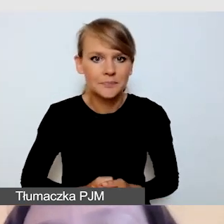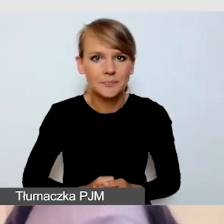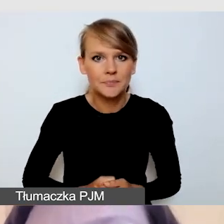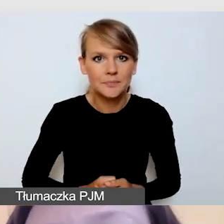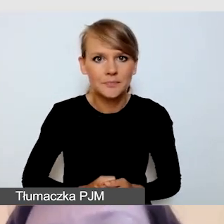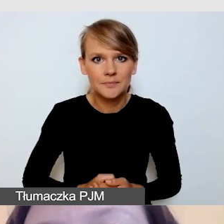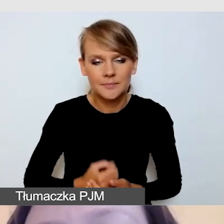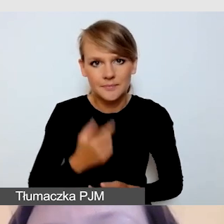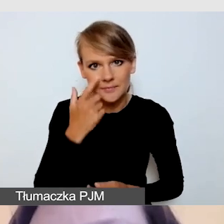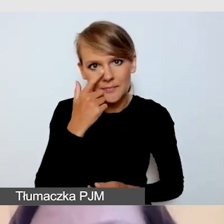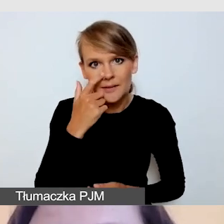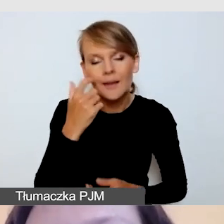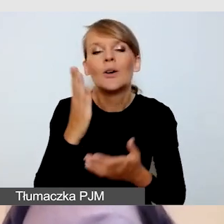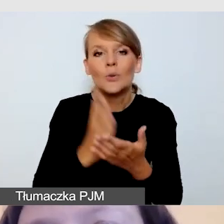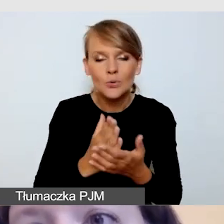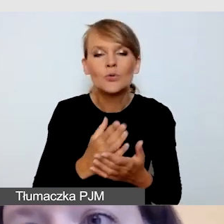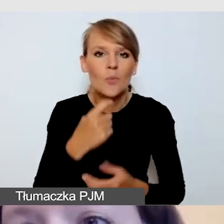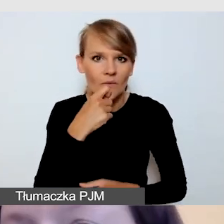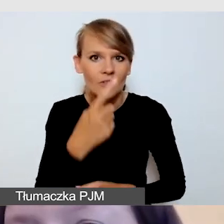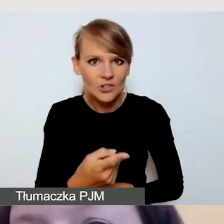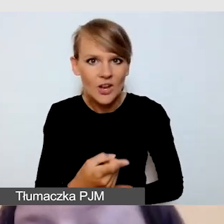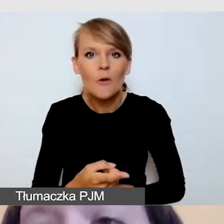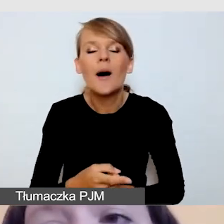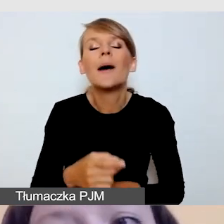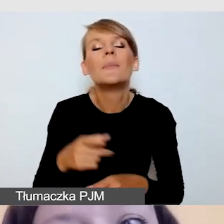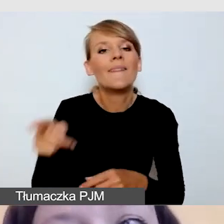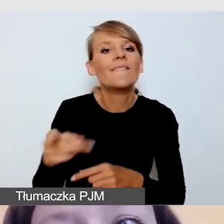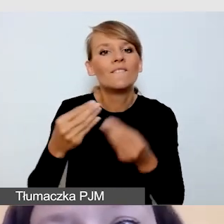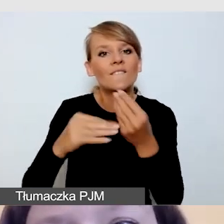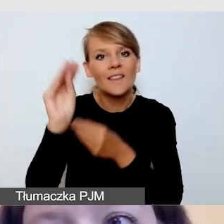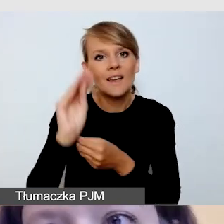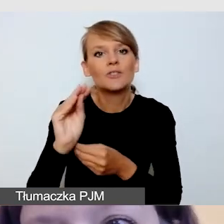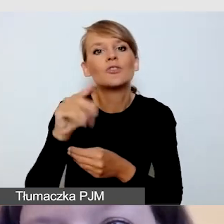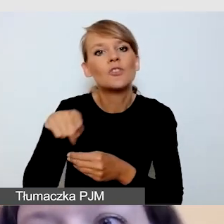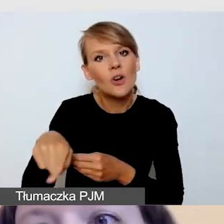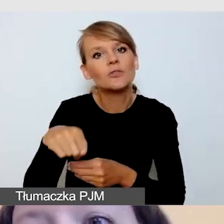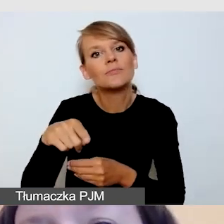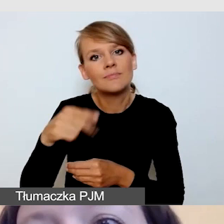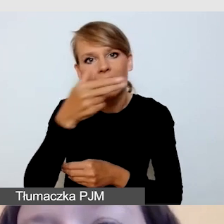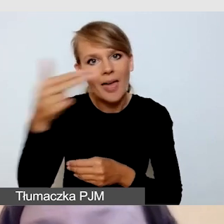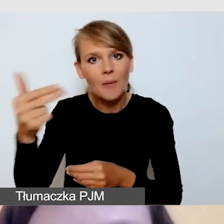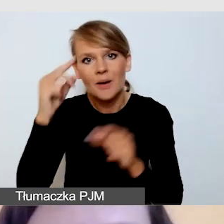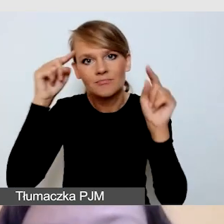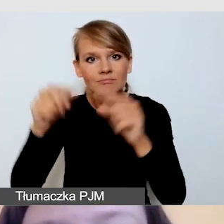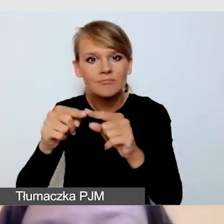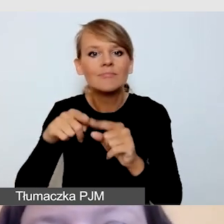a w dużej części naszej prezentacji będziemy mówili o wydarzeniach akademickich. Anna opowie o tym,